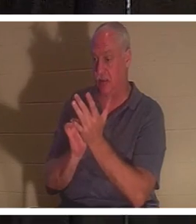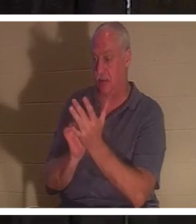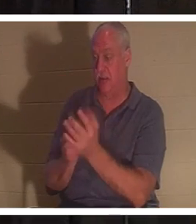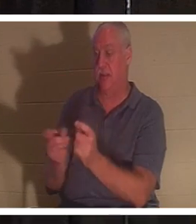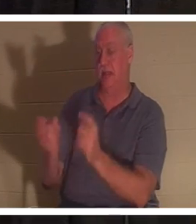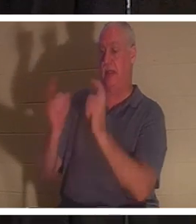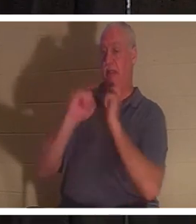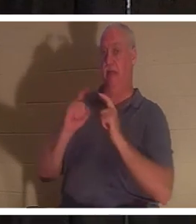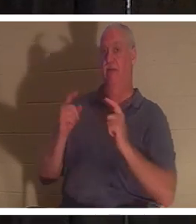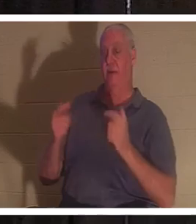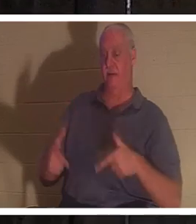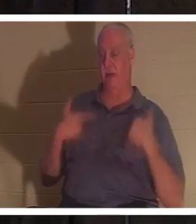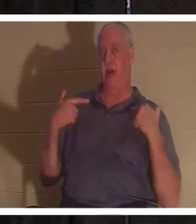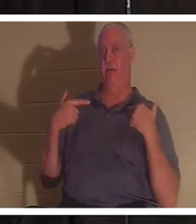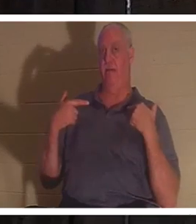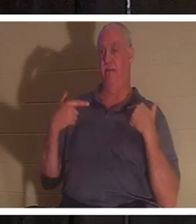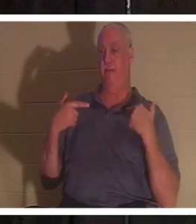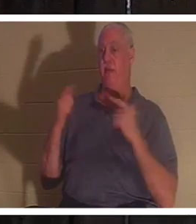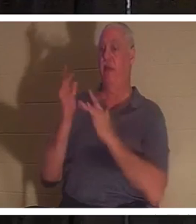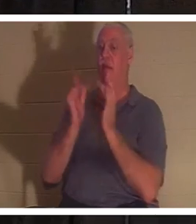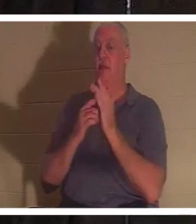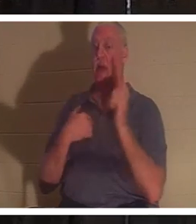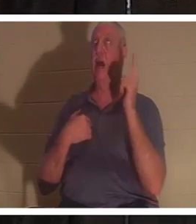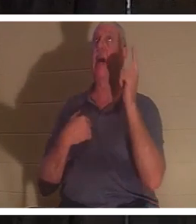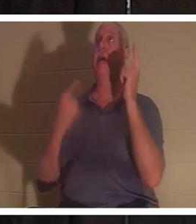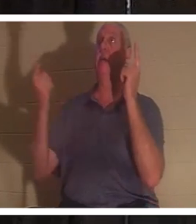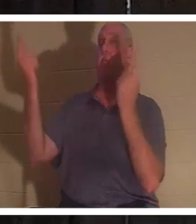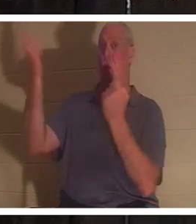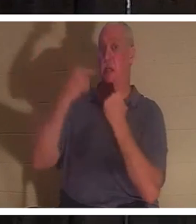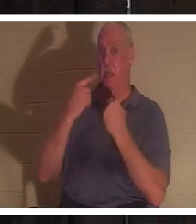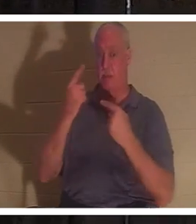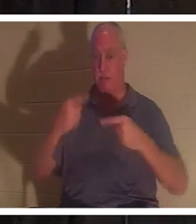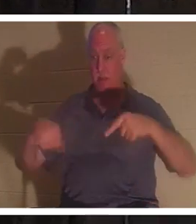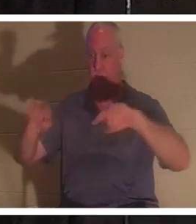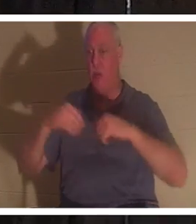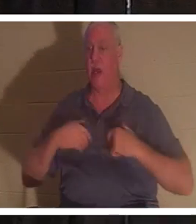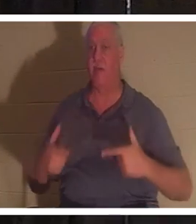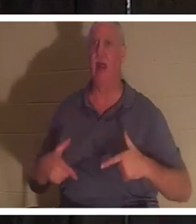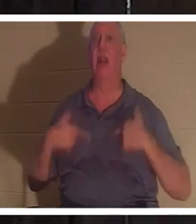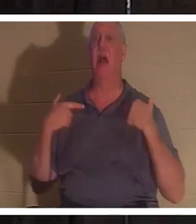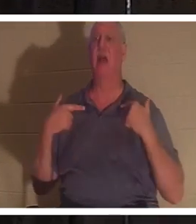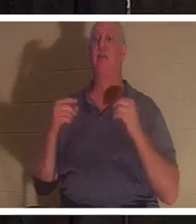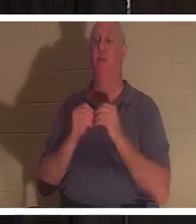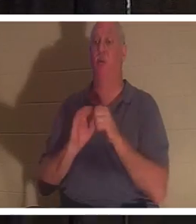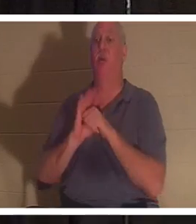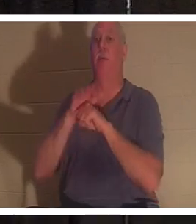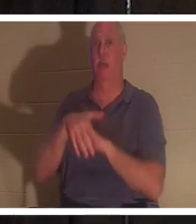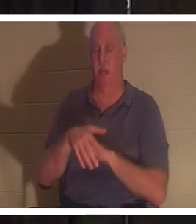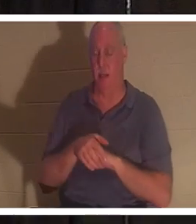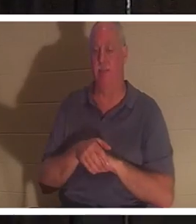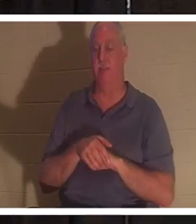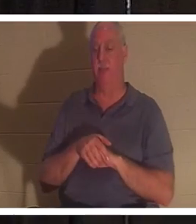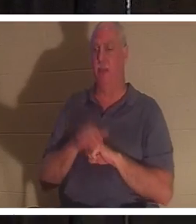यीशु ने कहा, "मैं इसलिए आया हूं कि वे जीवन और जीवन को और भी अधिक प्राप्त करें।" ठीक है, यदि वह हमें जीवन देने आया